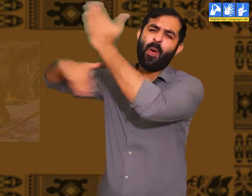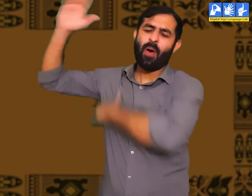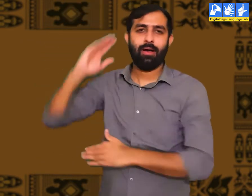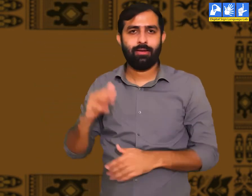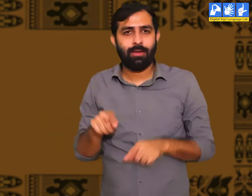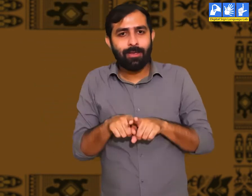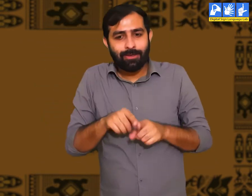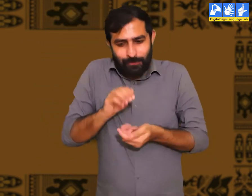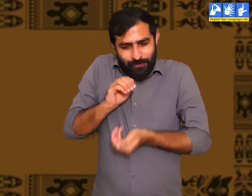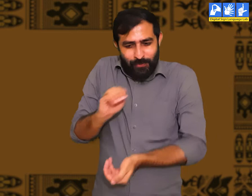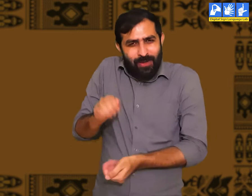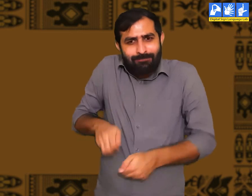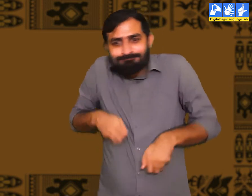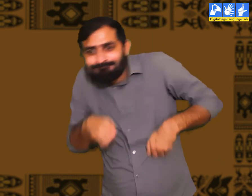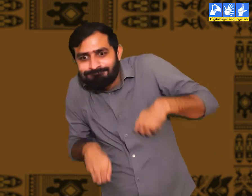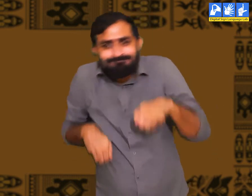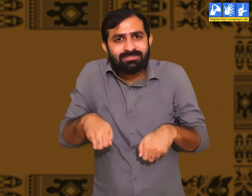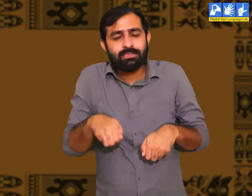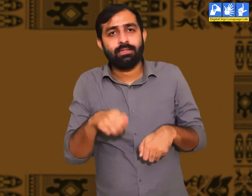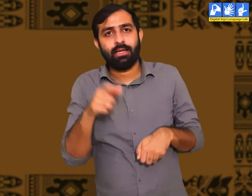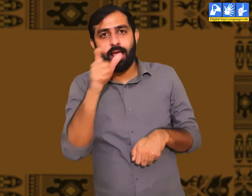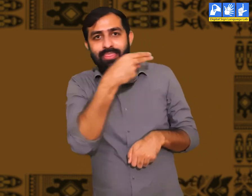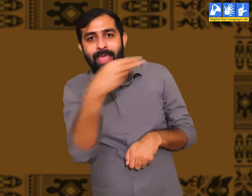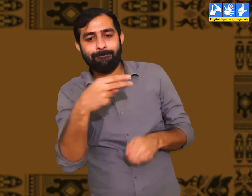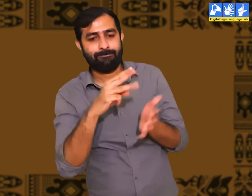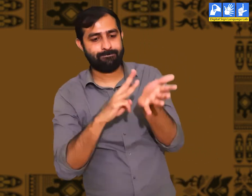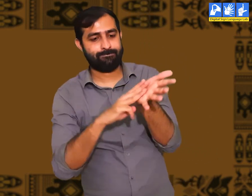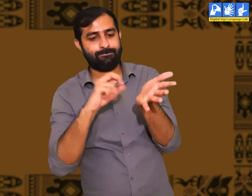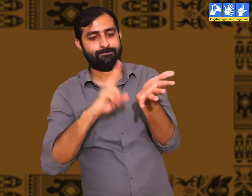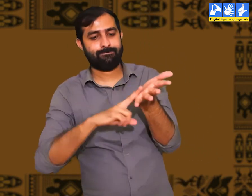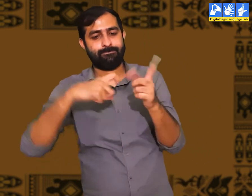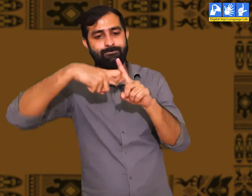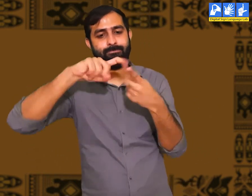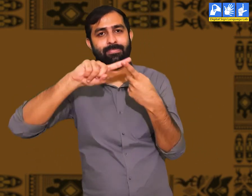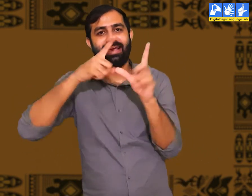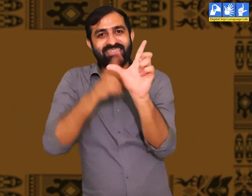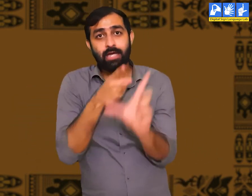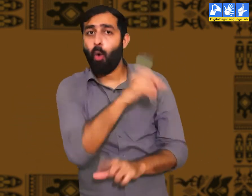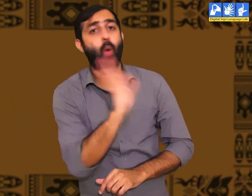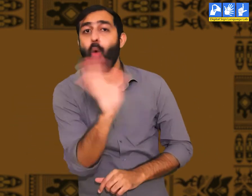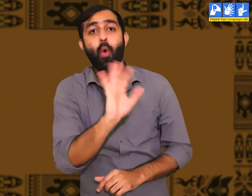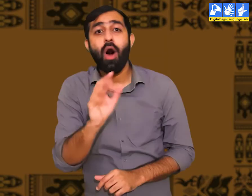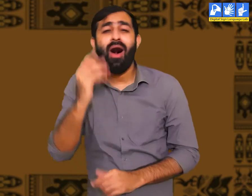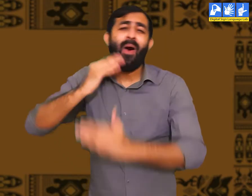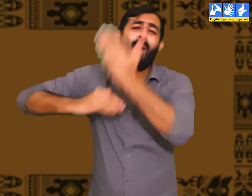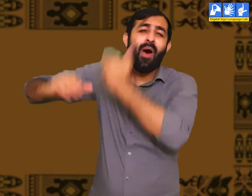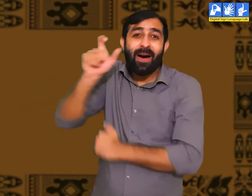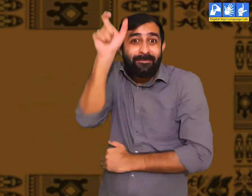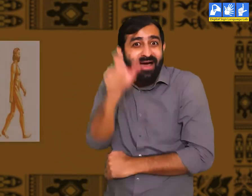प्राचीन काल में आदि मानव हुआ करते थे। मैं यहाँ वानरों की बात नहीं कर रहा हूँ।